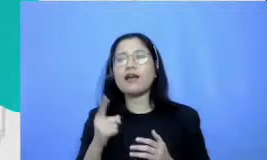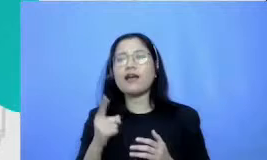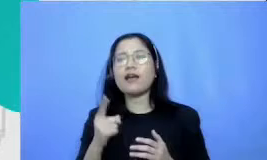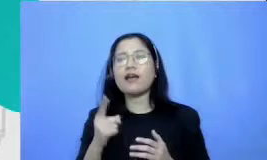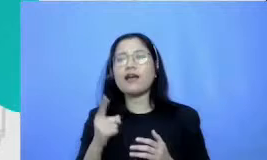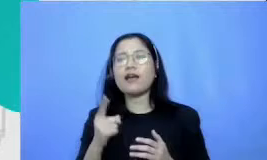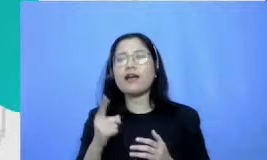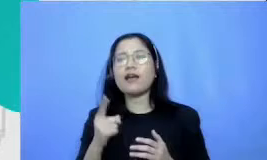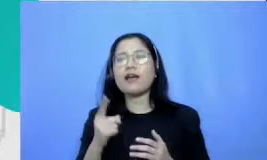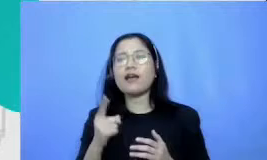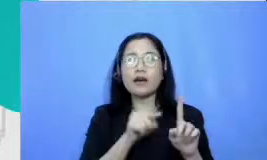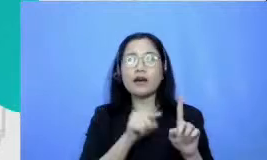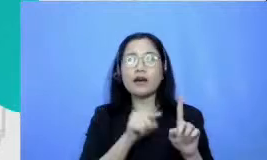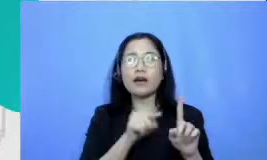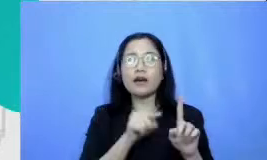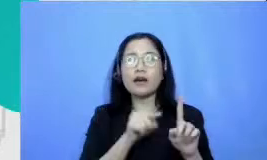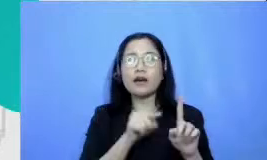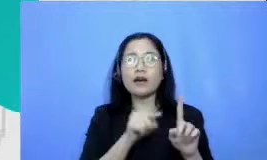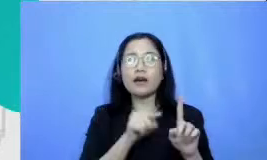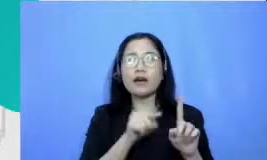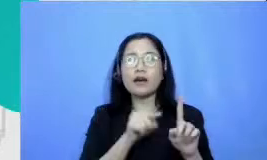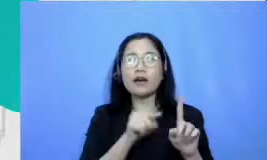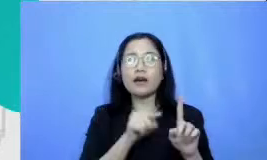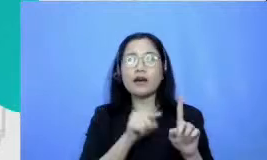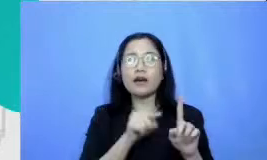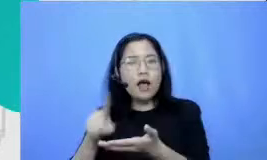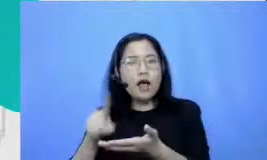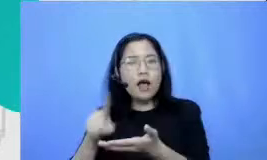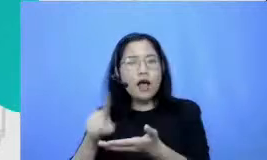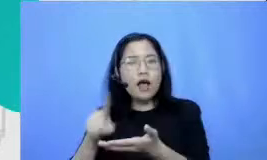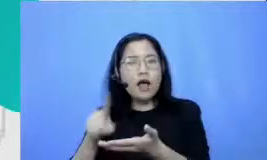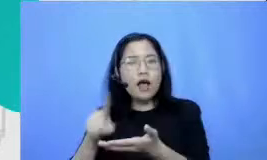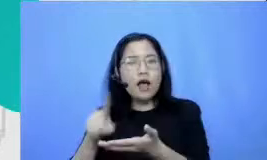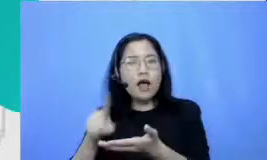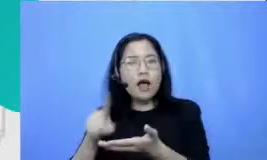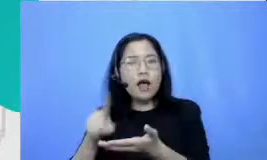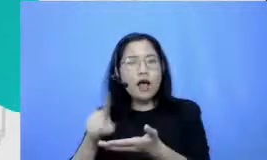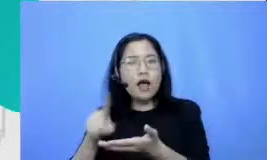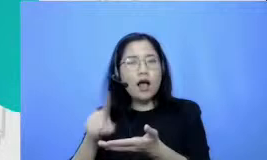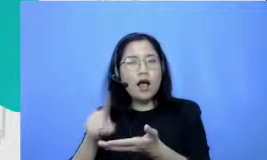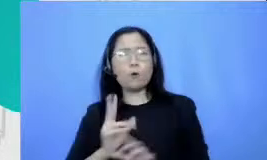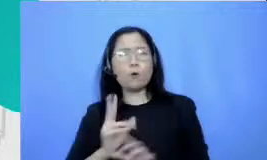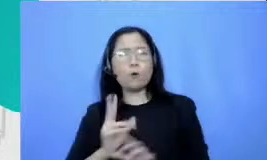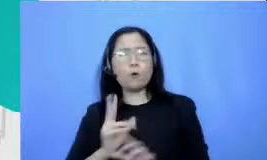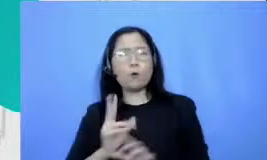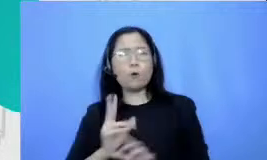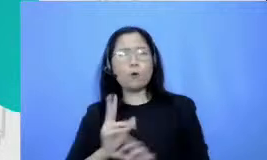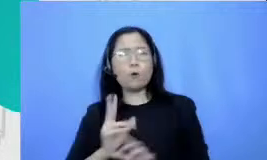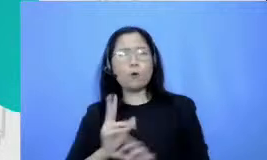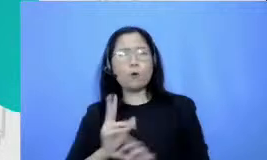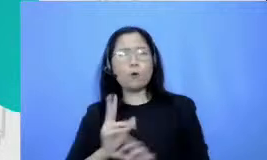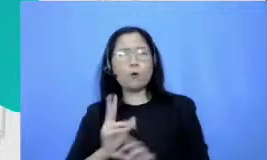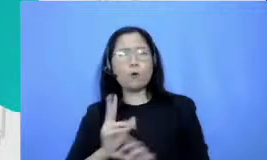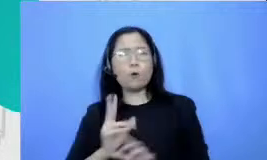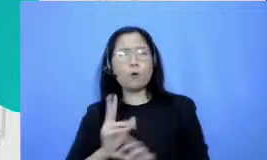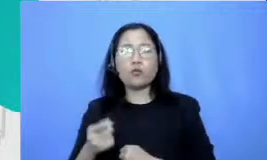dengan sekolah ada buru-buru yang single Fighter am yang pertama saya ingin ceritakan kepada bu